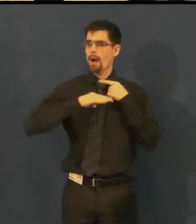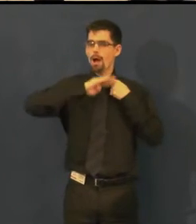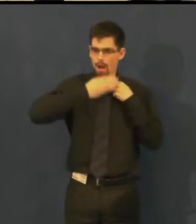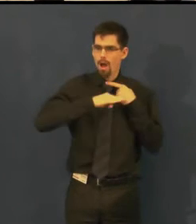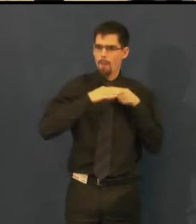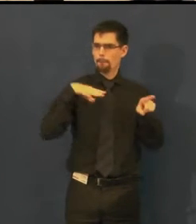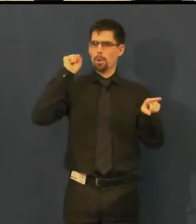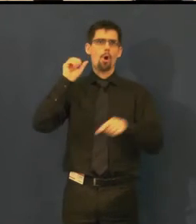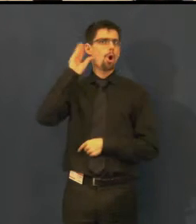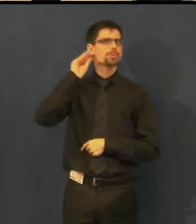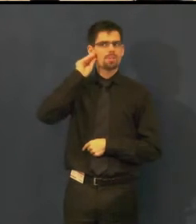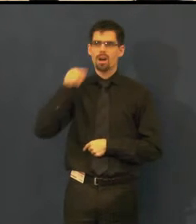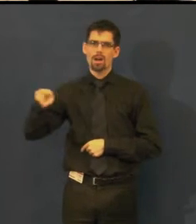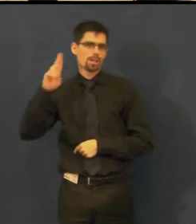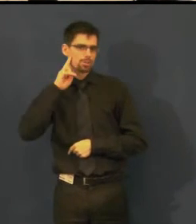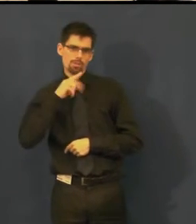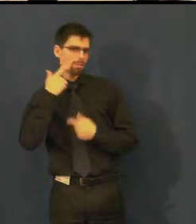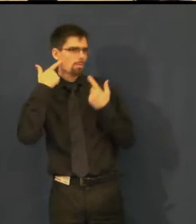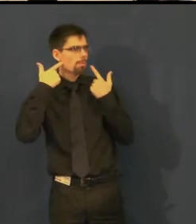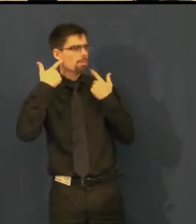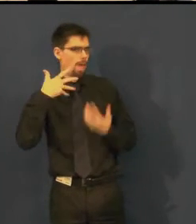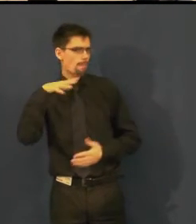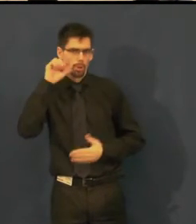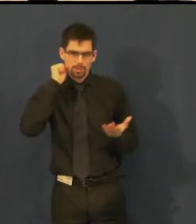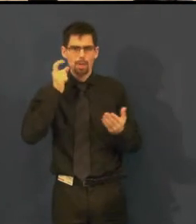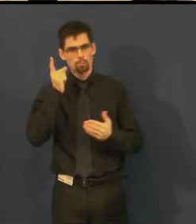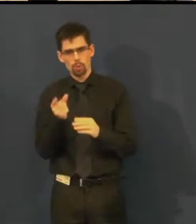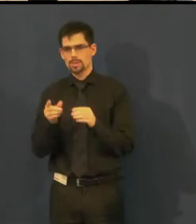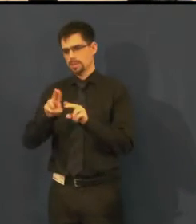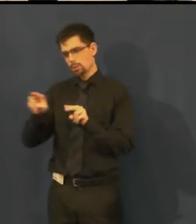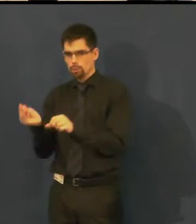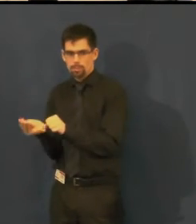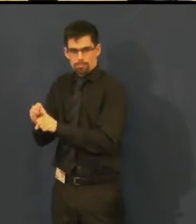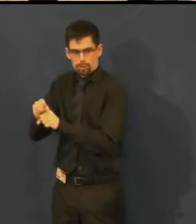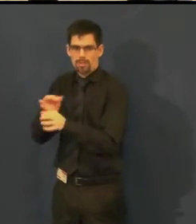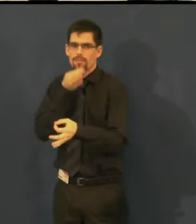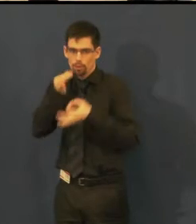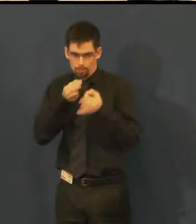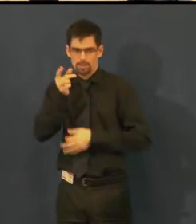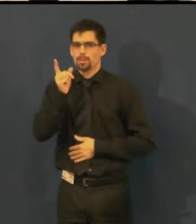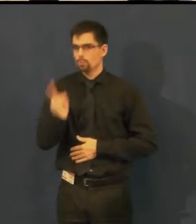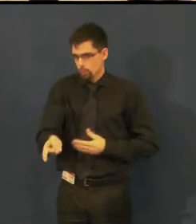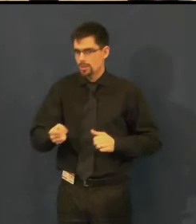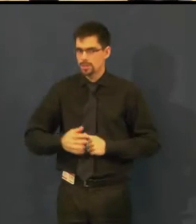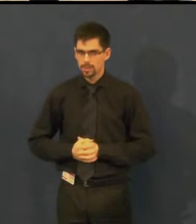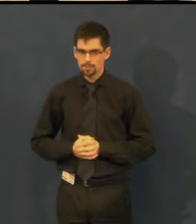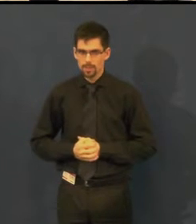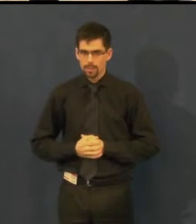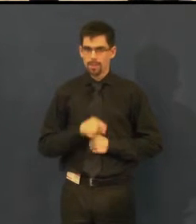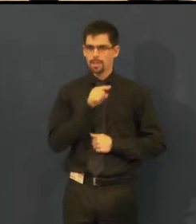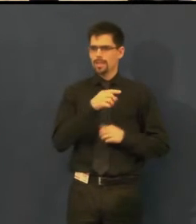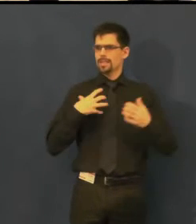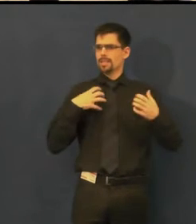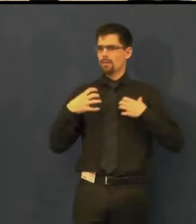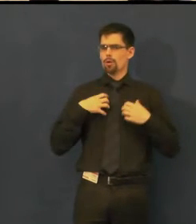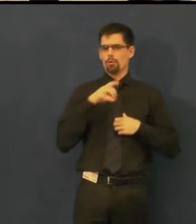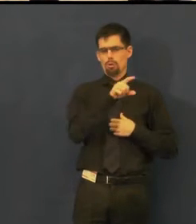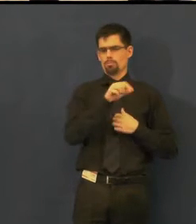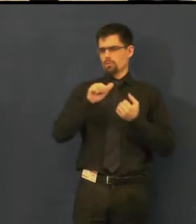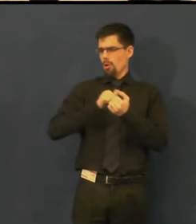Má to svá specifika a to proto, že každá repríza v divadle je jedinečná,